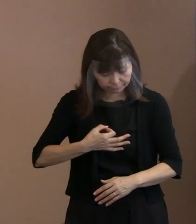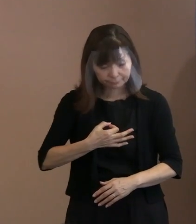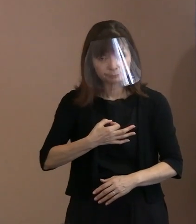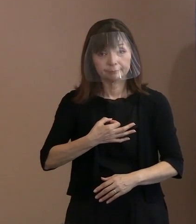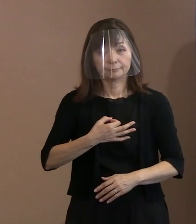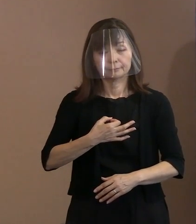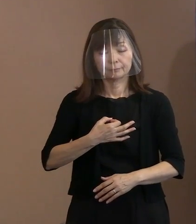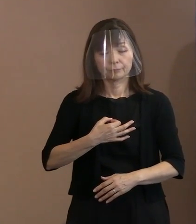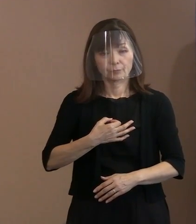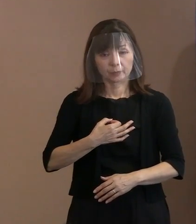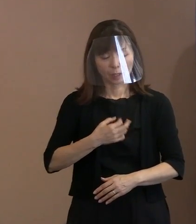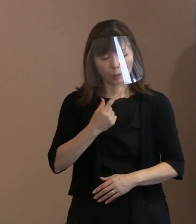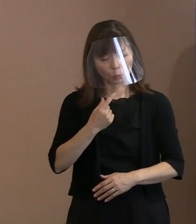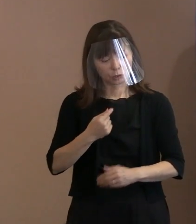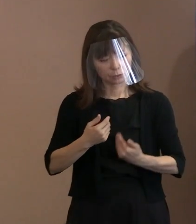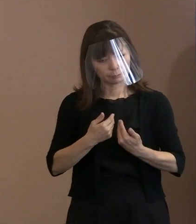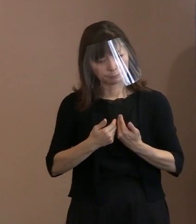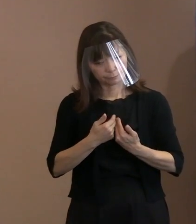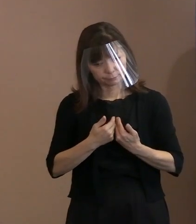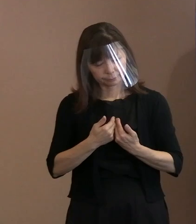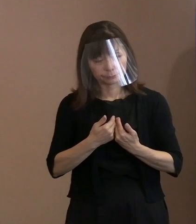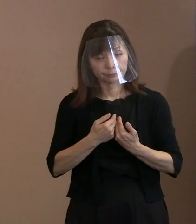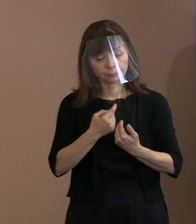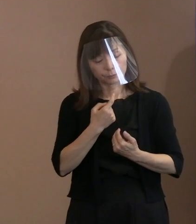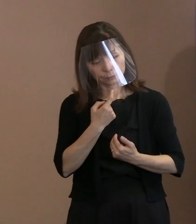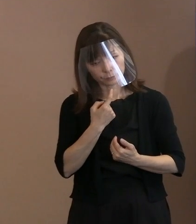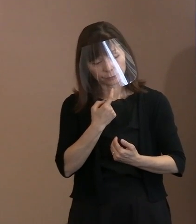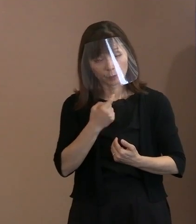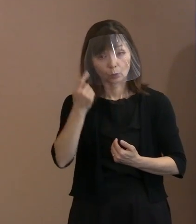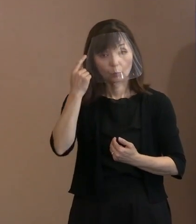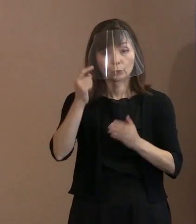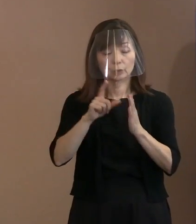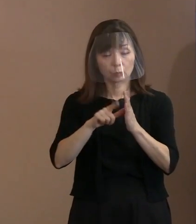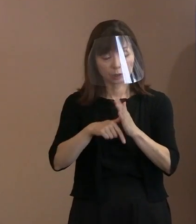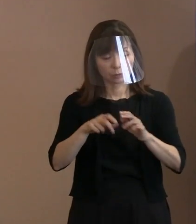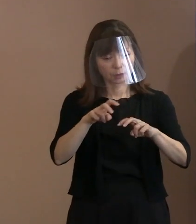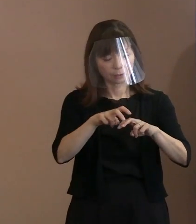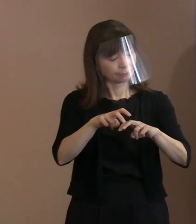ちょっとでも調子が悪い方は 控えるようにしていただければ､